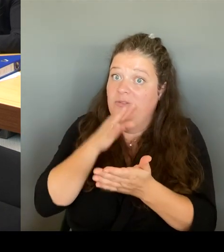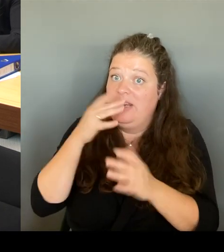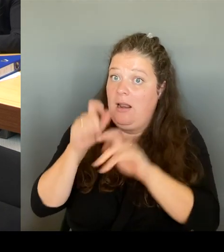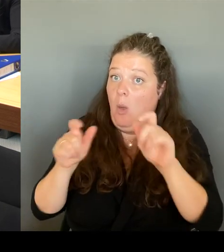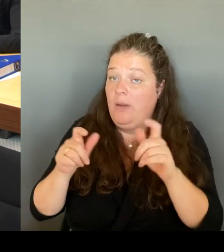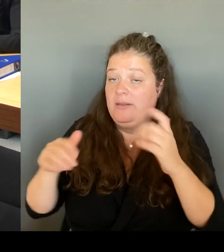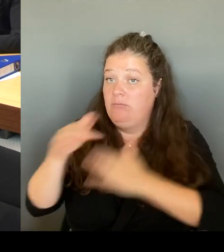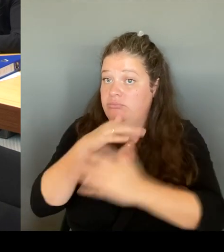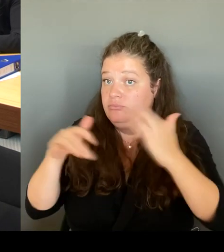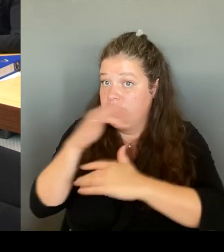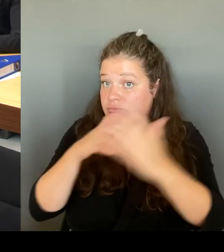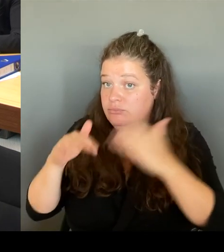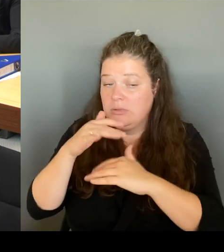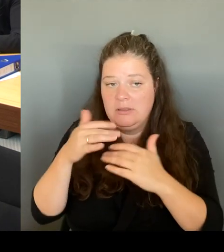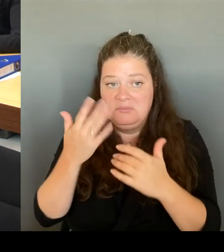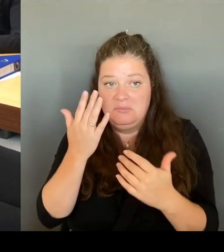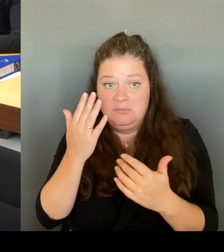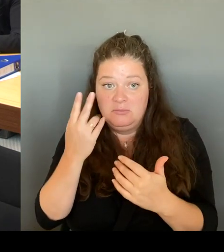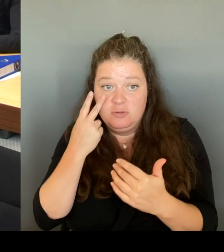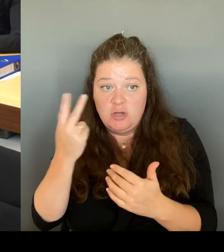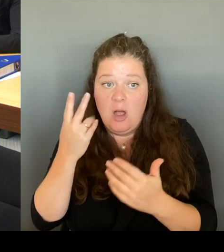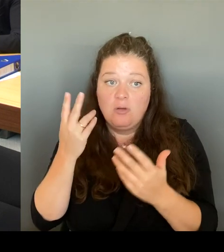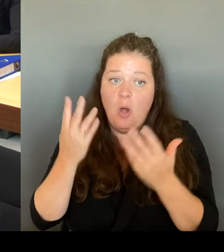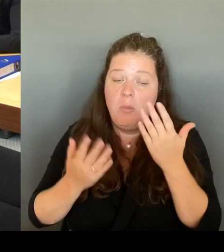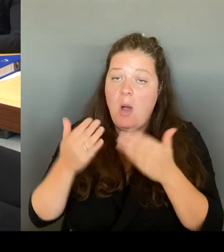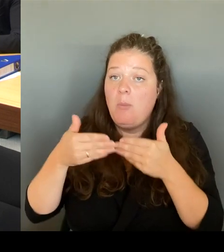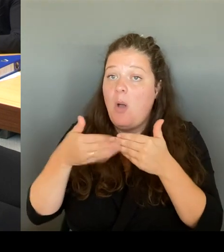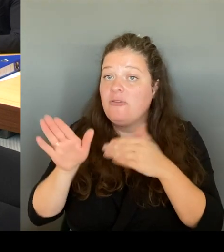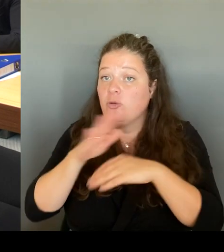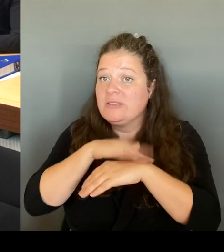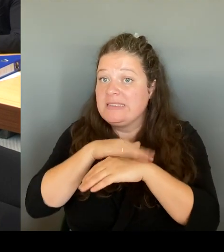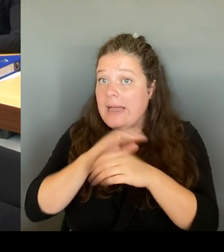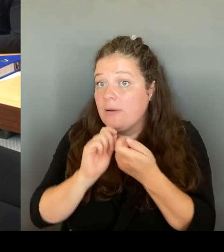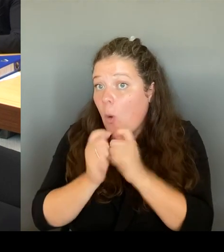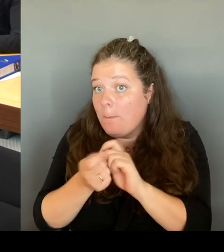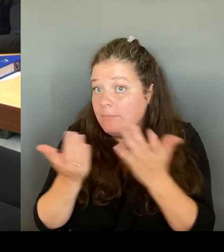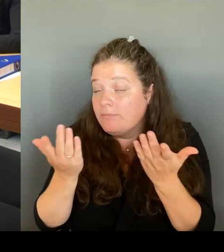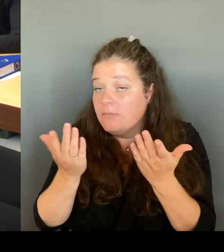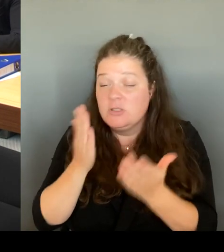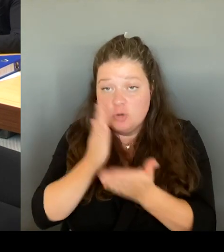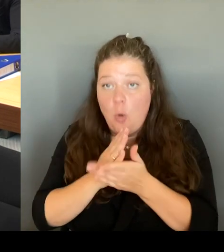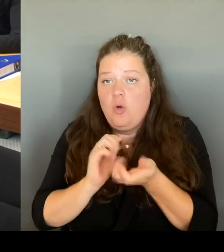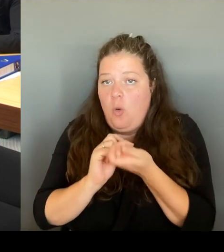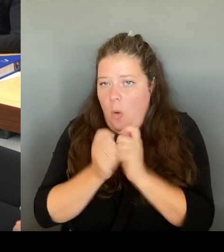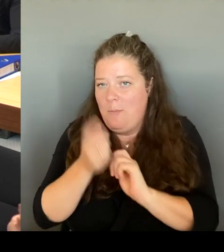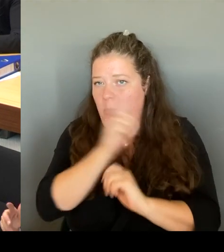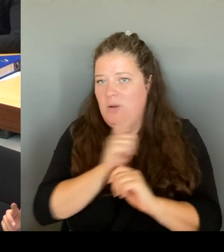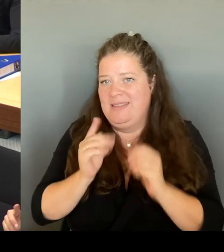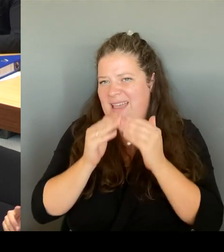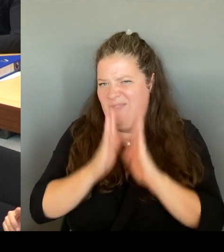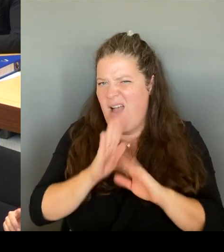Wir haben sie ja schon verändert. Was im Übrigen erst durch die Gesundheitssenatorin, die jetzt dort sitzt